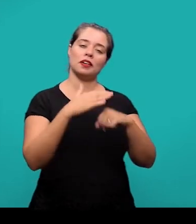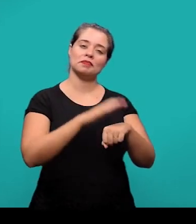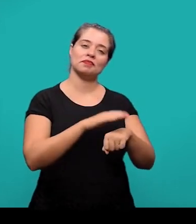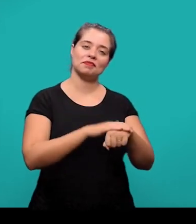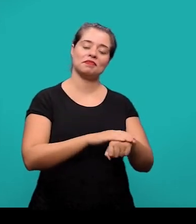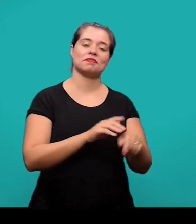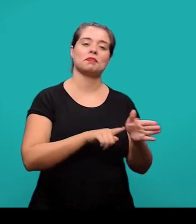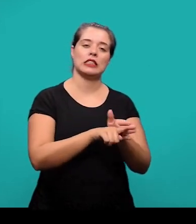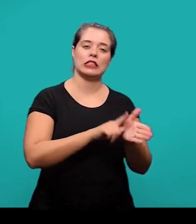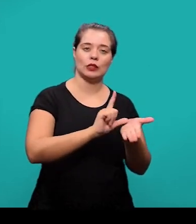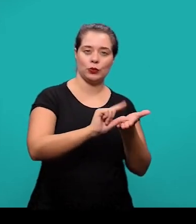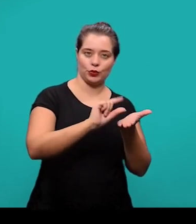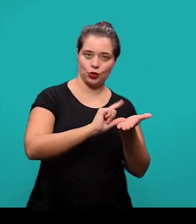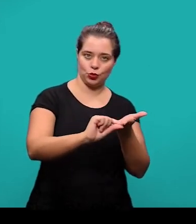pra elaboração do artigo científico.